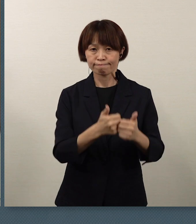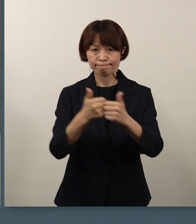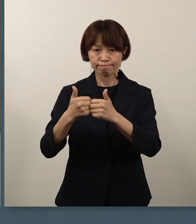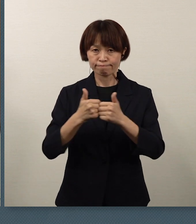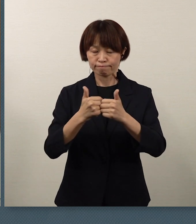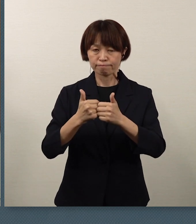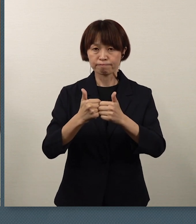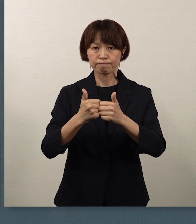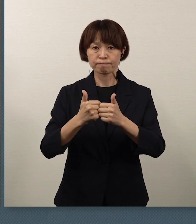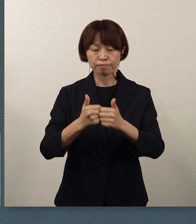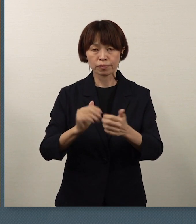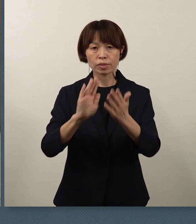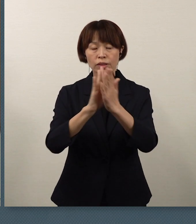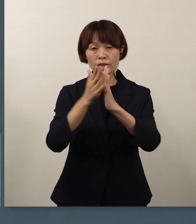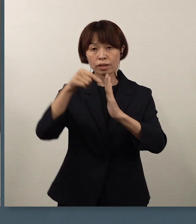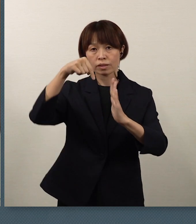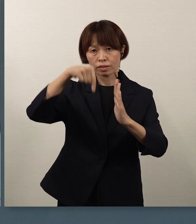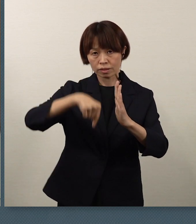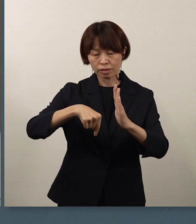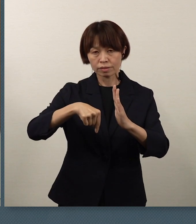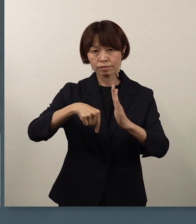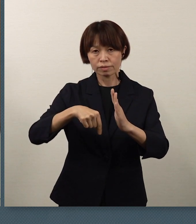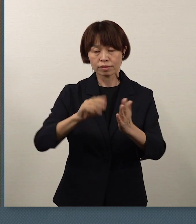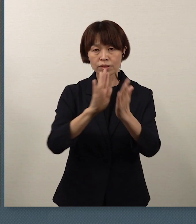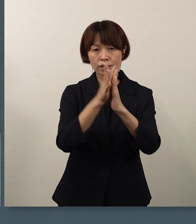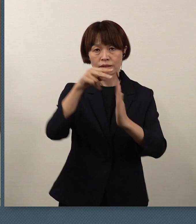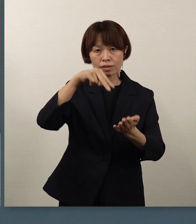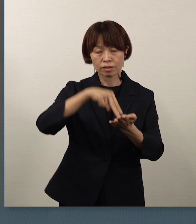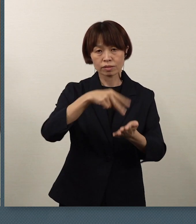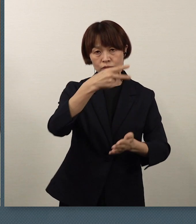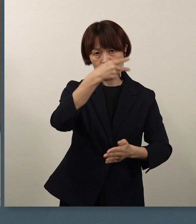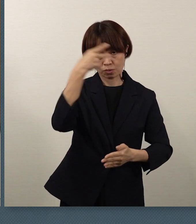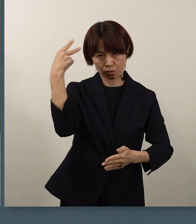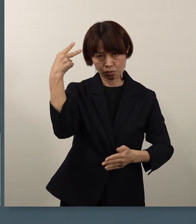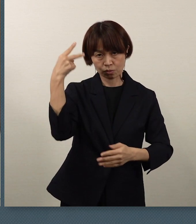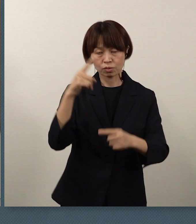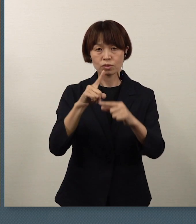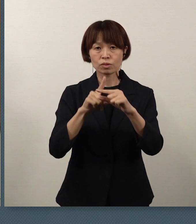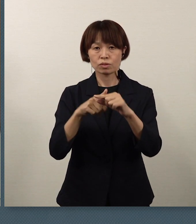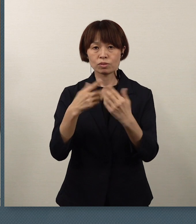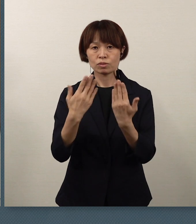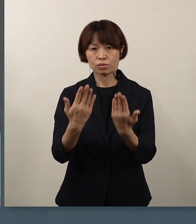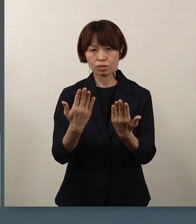県内の全県立高校、中等教育学校、